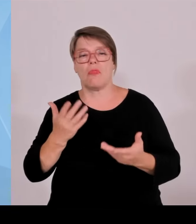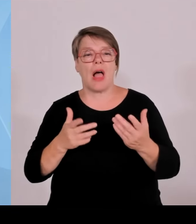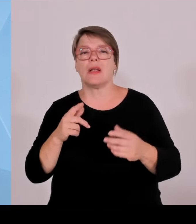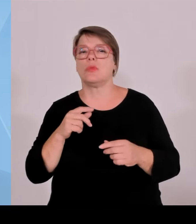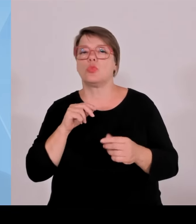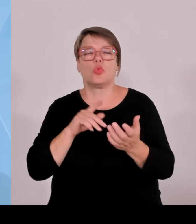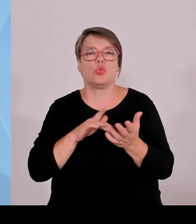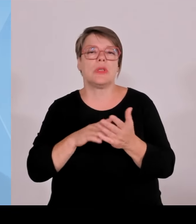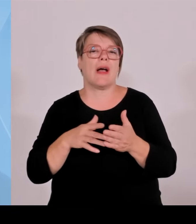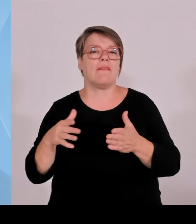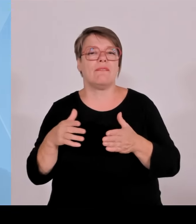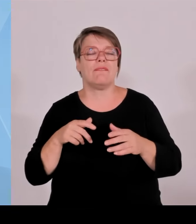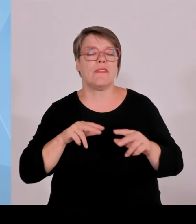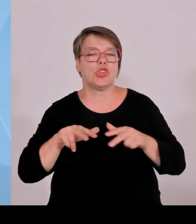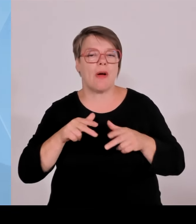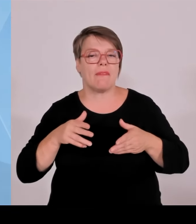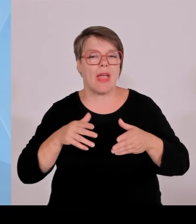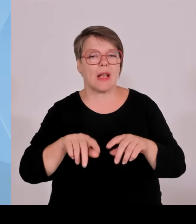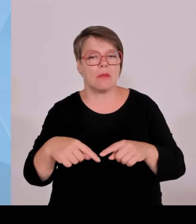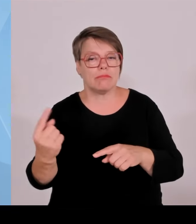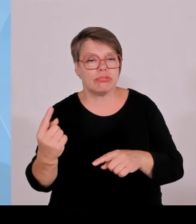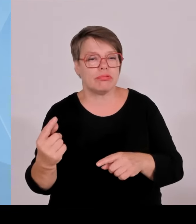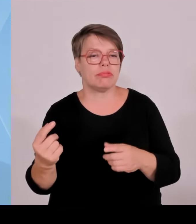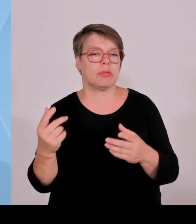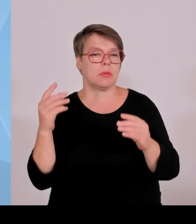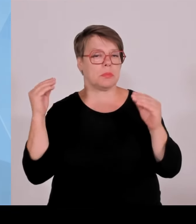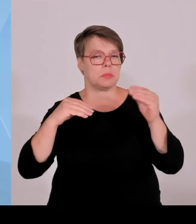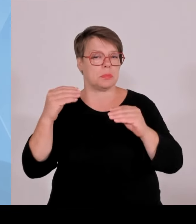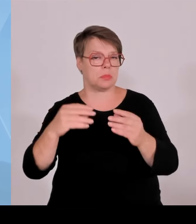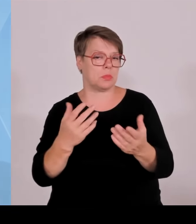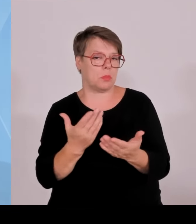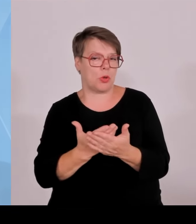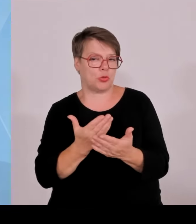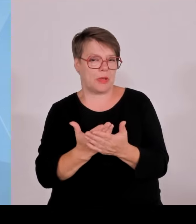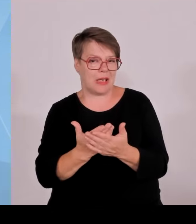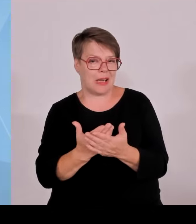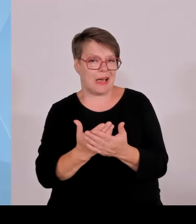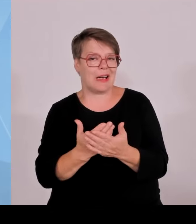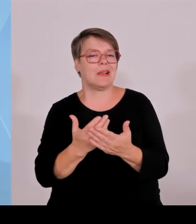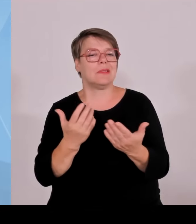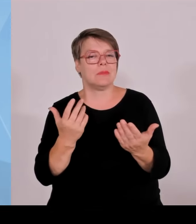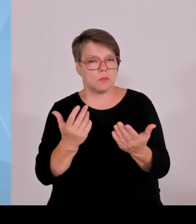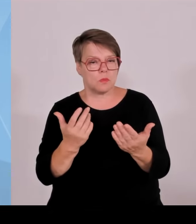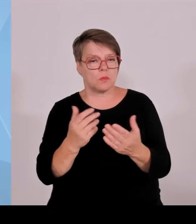aufweiten. Hier wäre auch ein Deckel des Bundes zu erwarten. Das ist angekündigt, dass der Bund